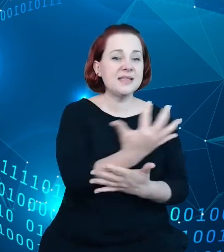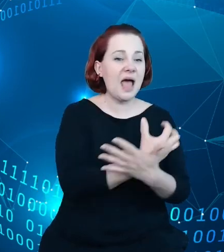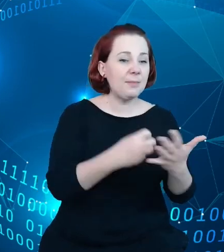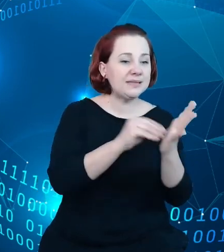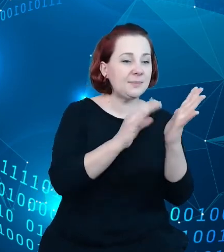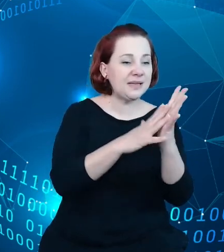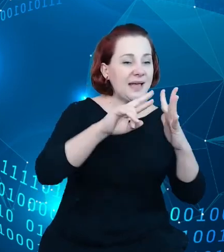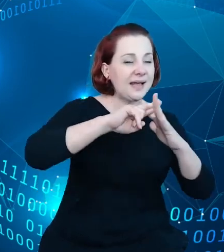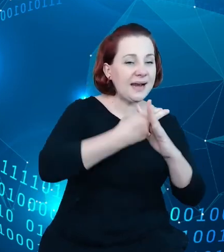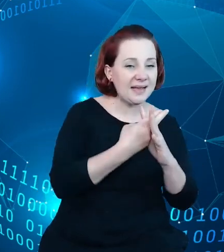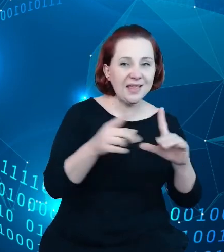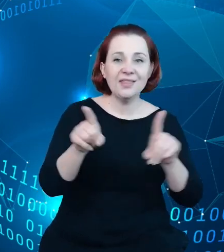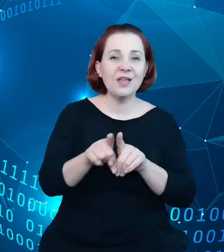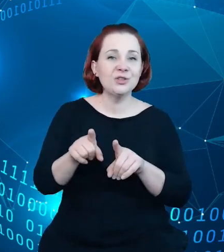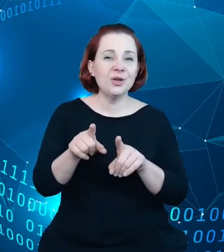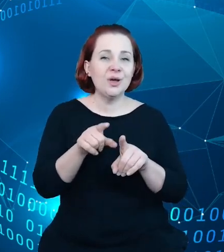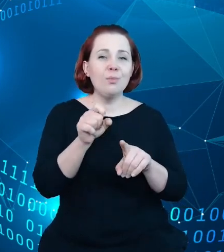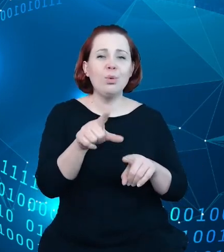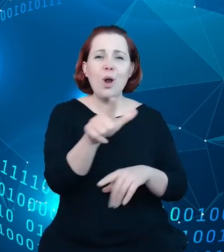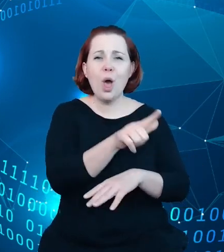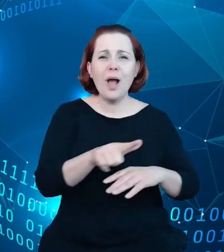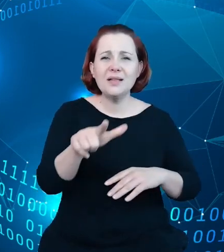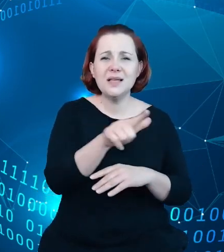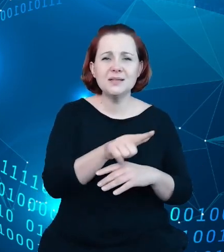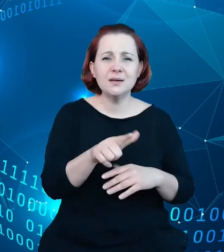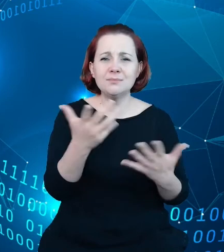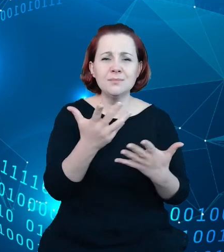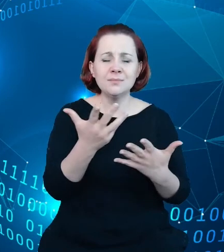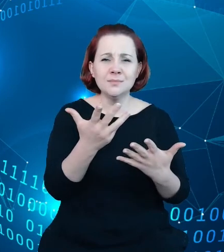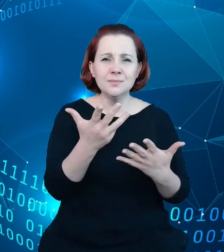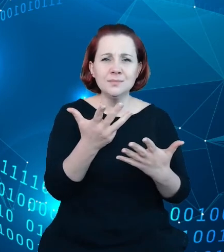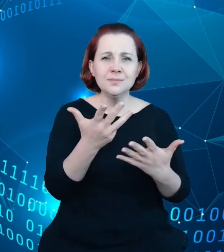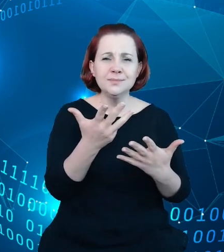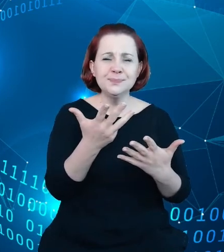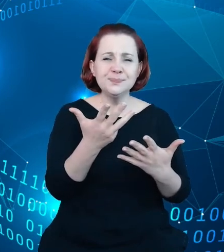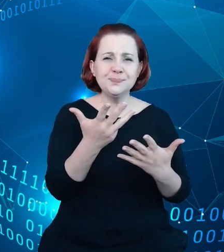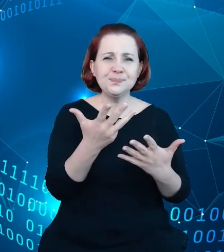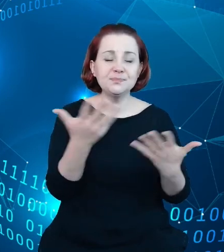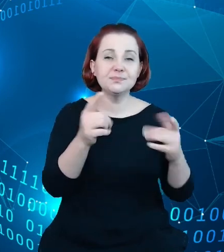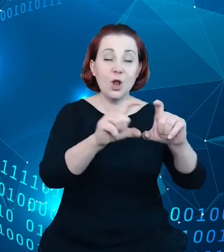lokalizacja, jest sama lokalizacja obiektów na mapach, które system